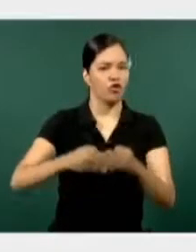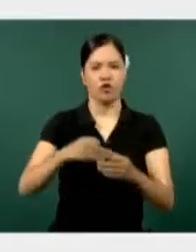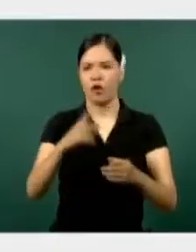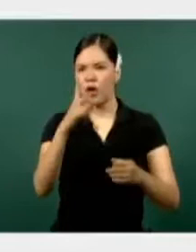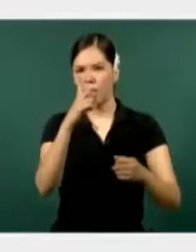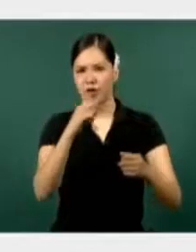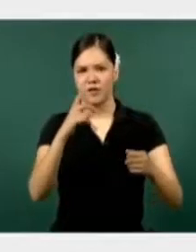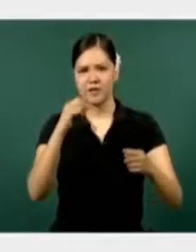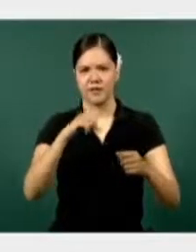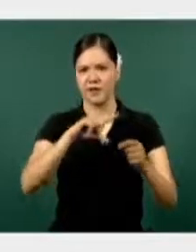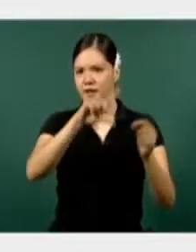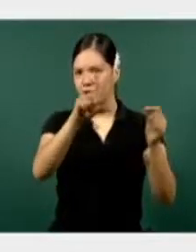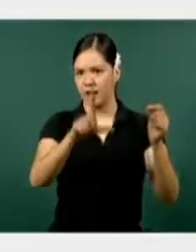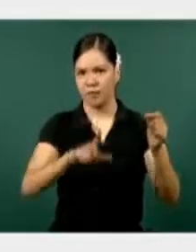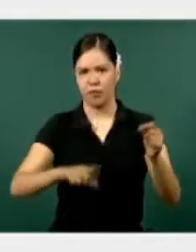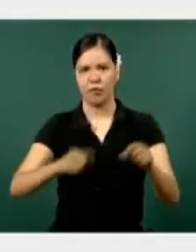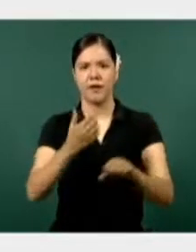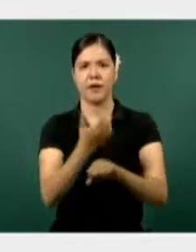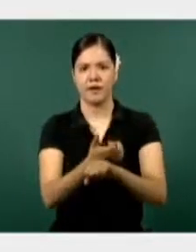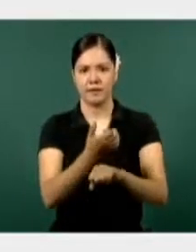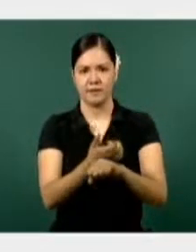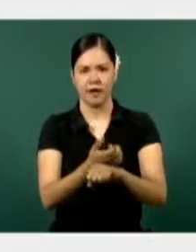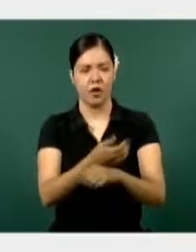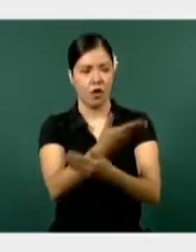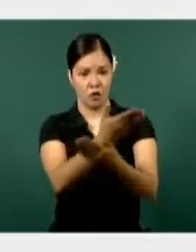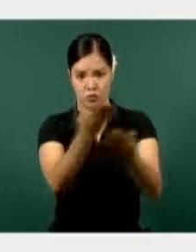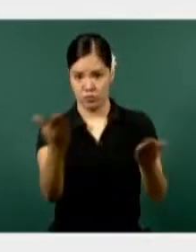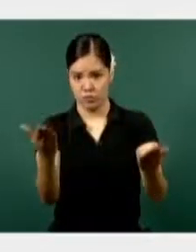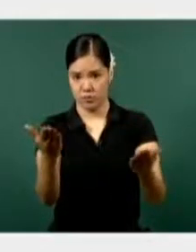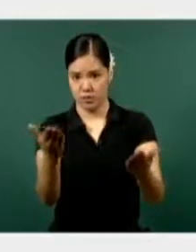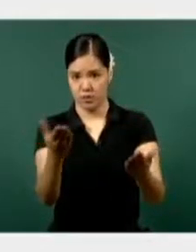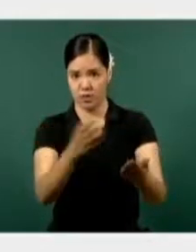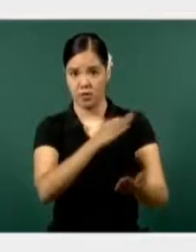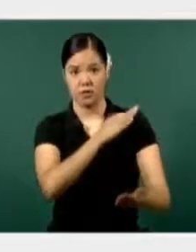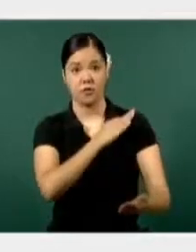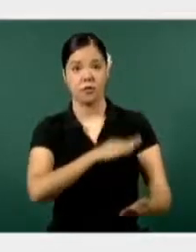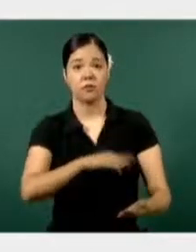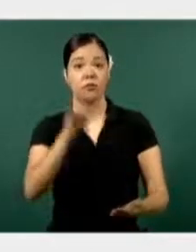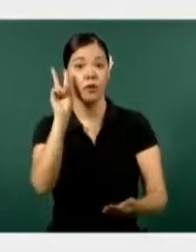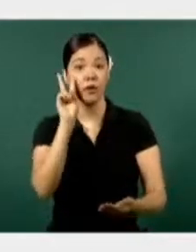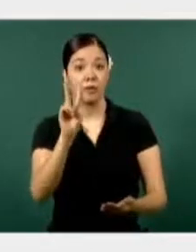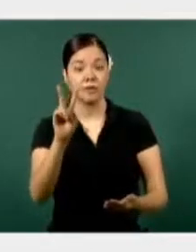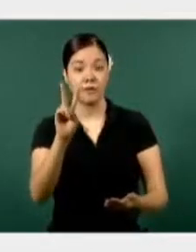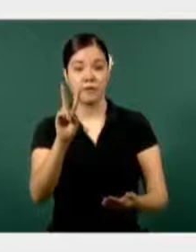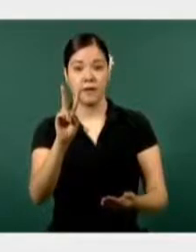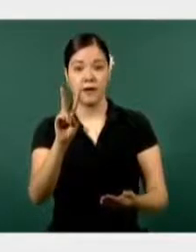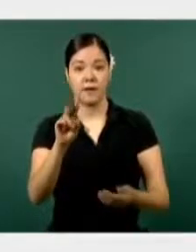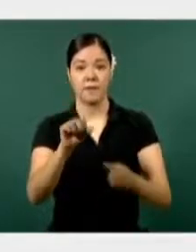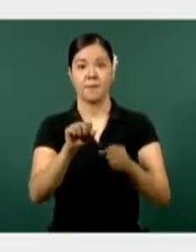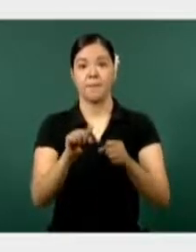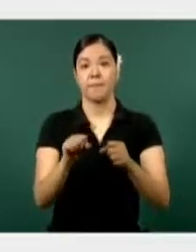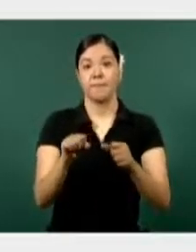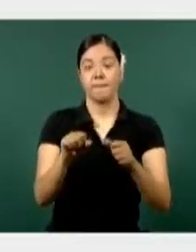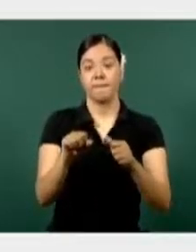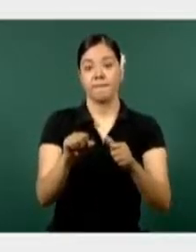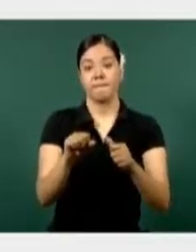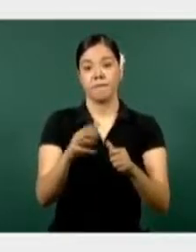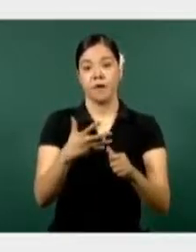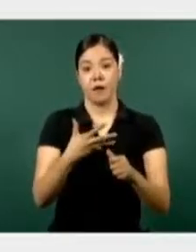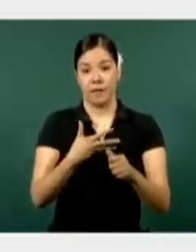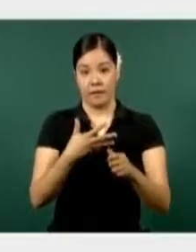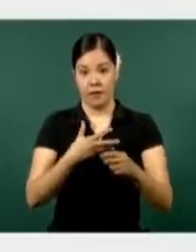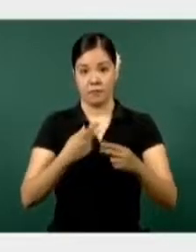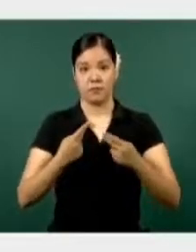Ahí ustedes pueden observar, por parte de la Secretaría de la Defensa tenemos personal